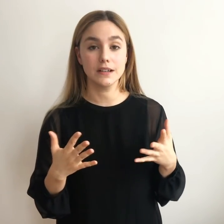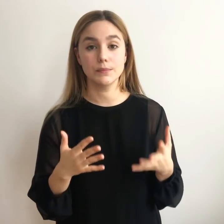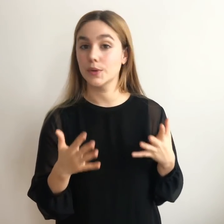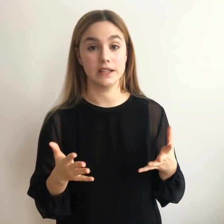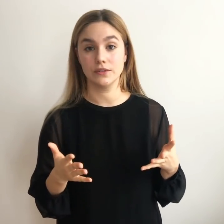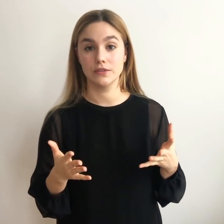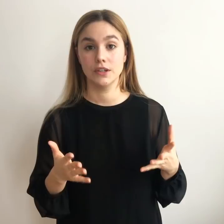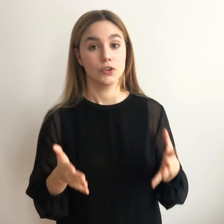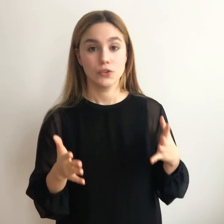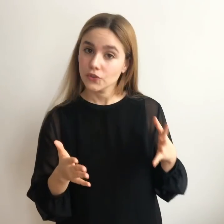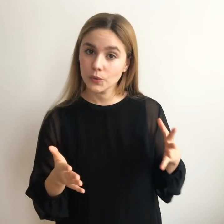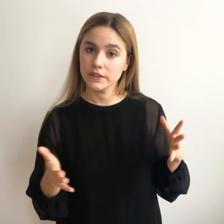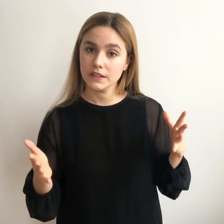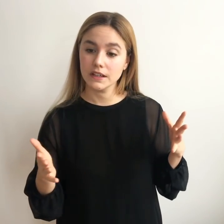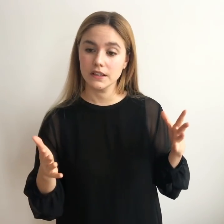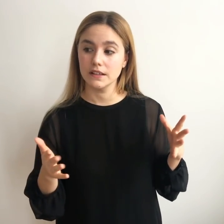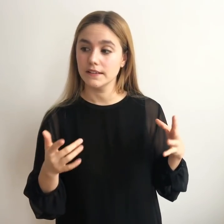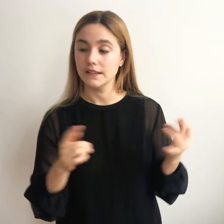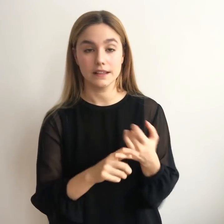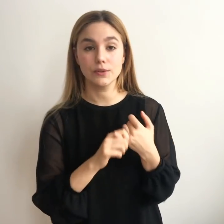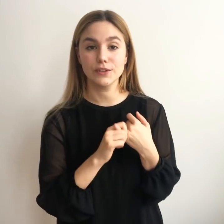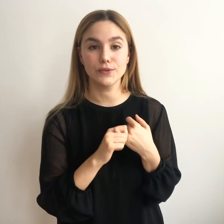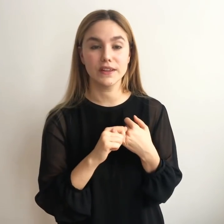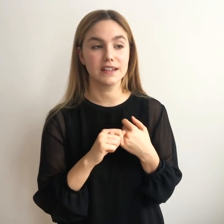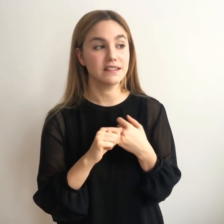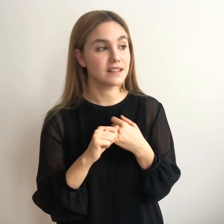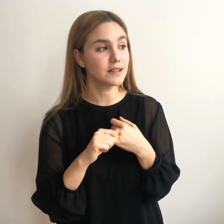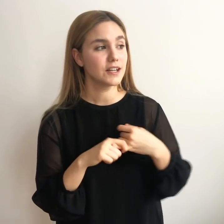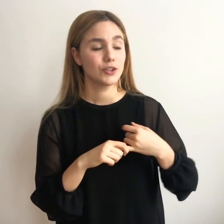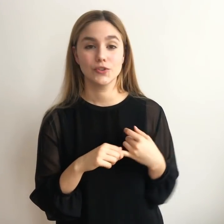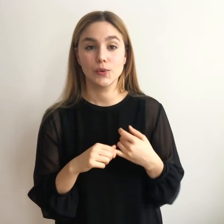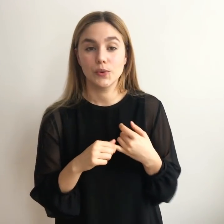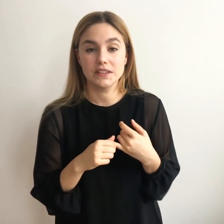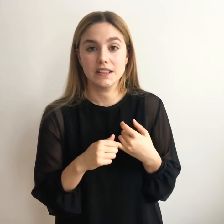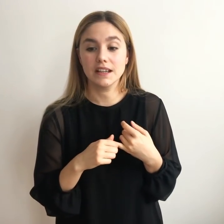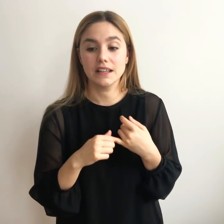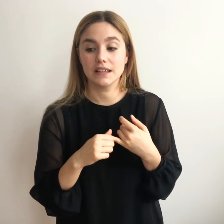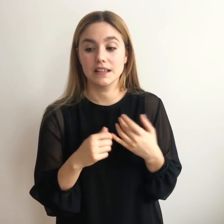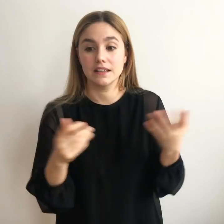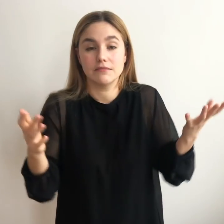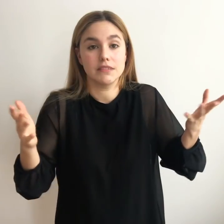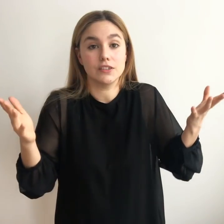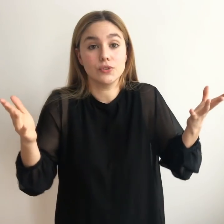probando. No se encuentra sentado en el sofá de casa, no se encuentra quieto,